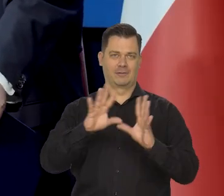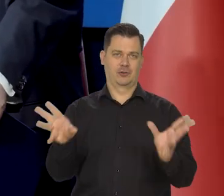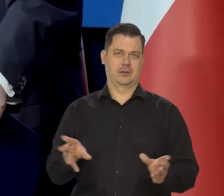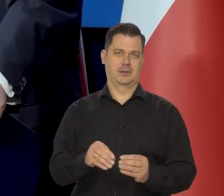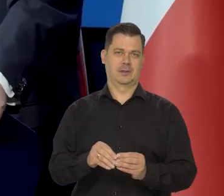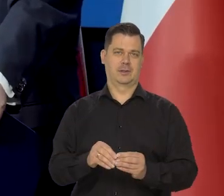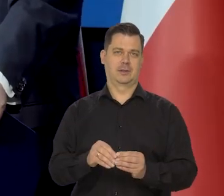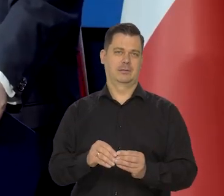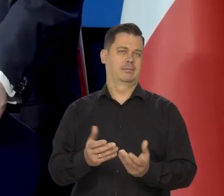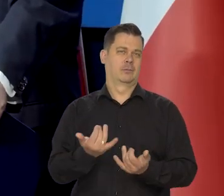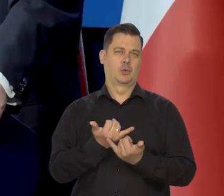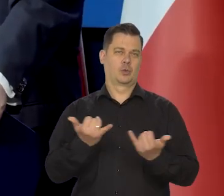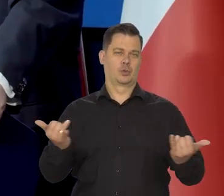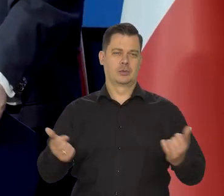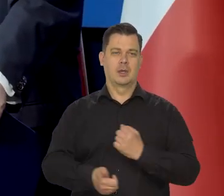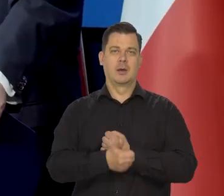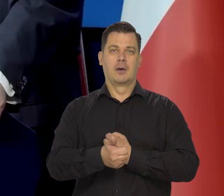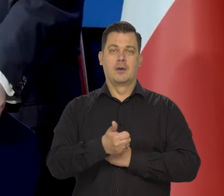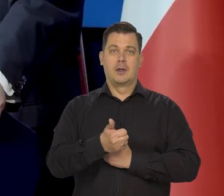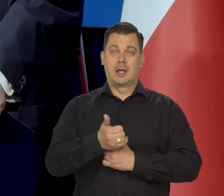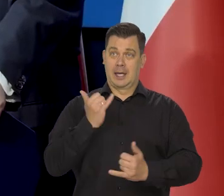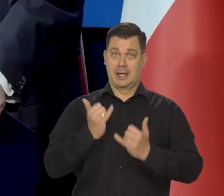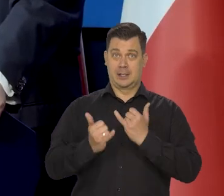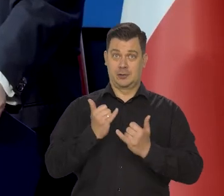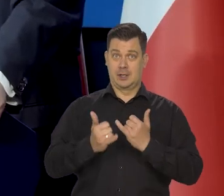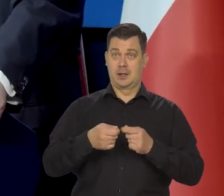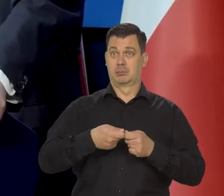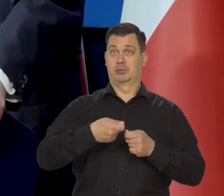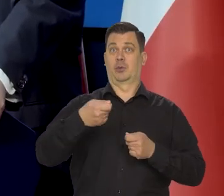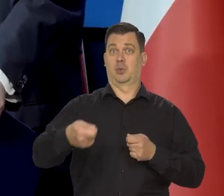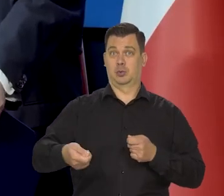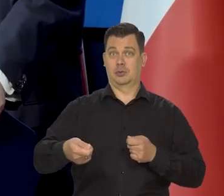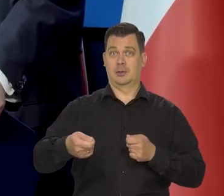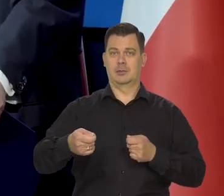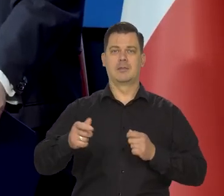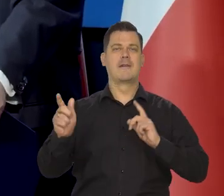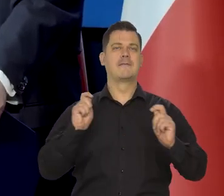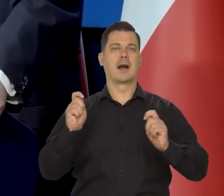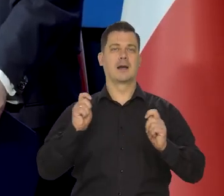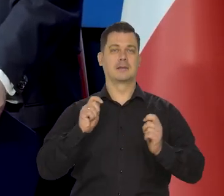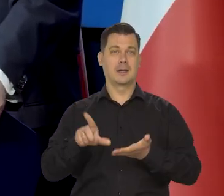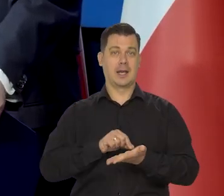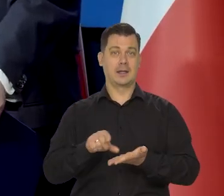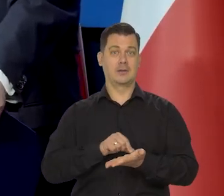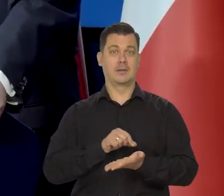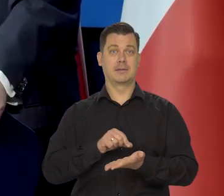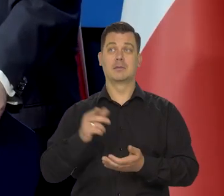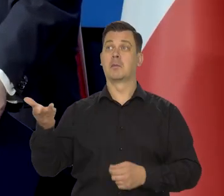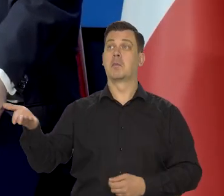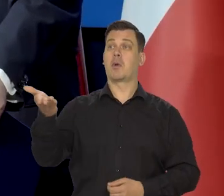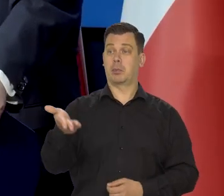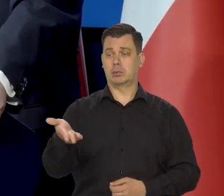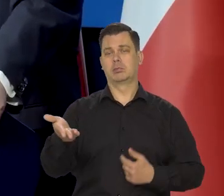Natomiast jeśli będzie przedłużanie tych wakacji, no to jak będzie jakiś projekt na stole, to mu się przyjrzymy.